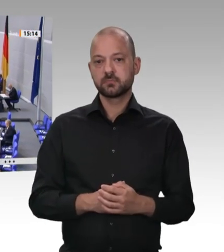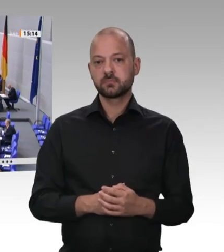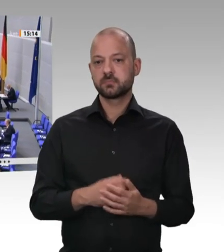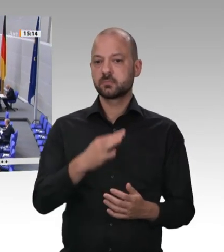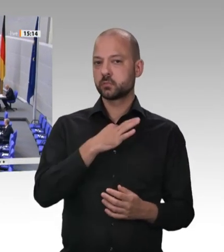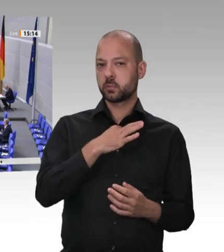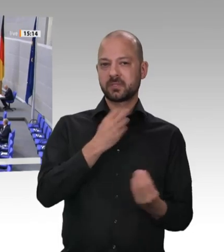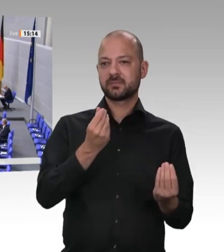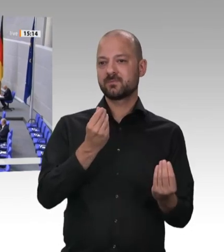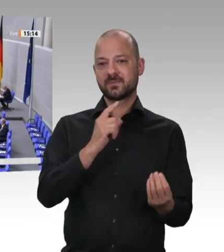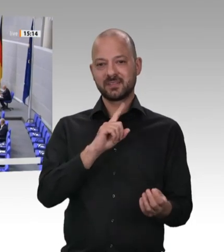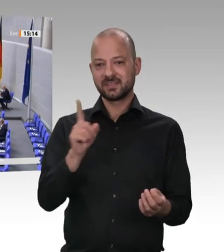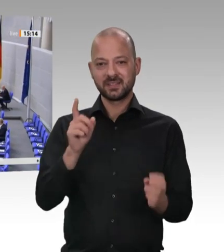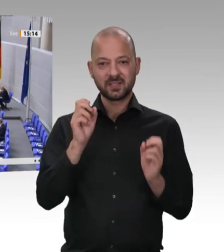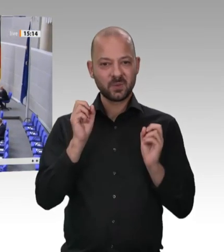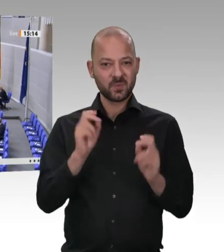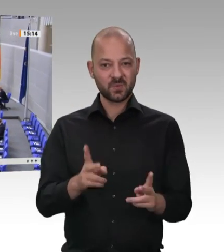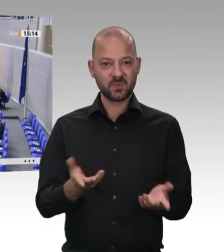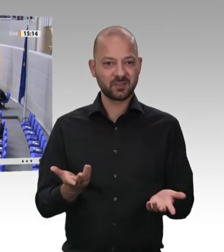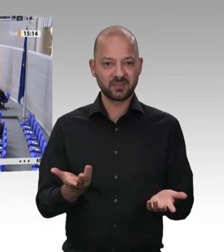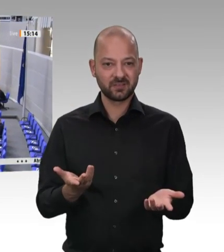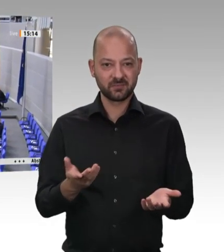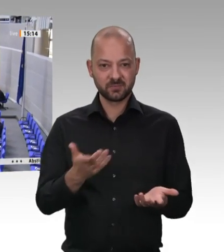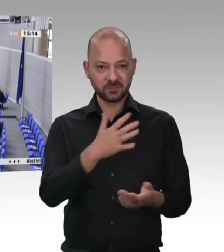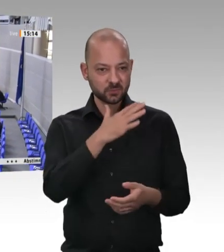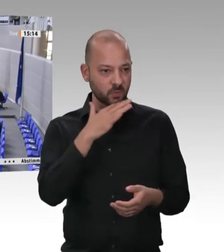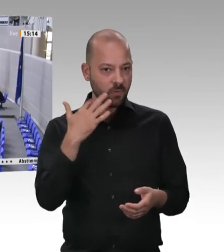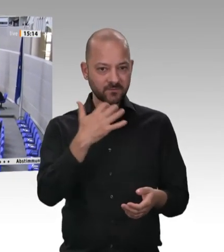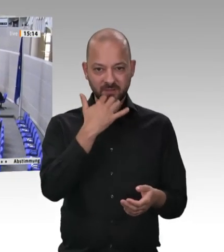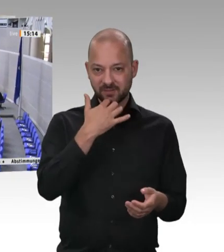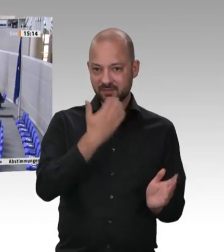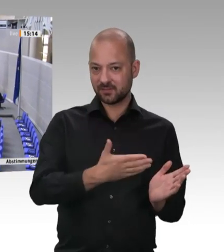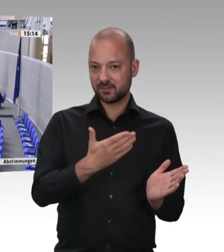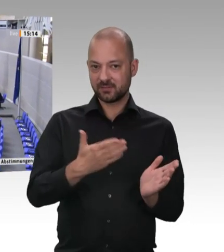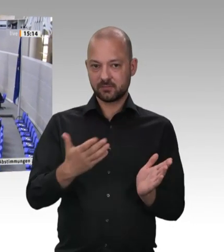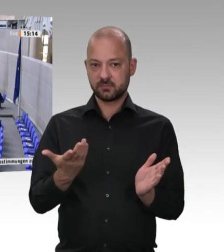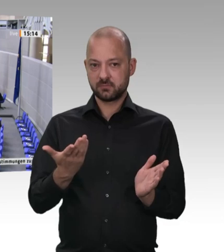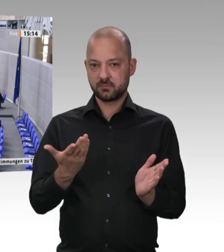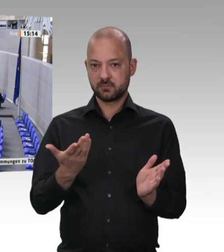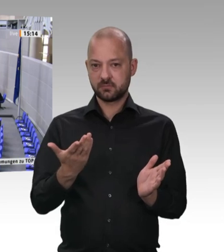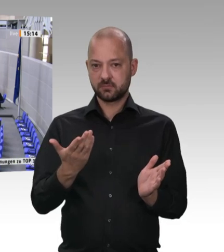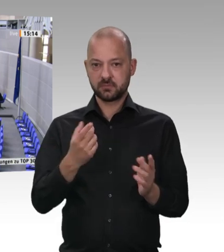der Arbeitsgruppe „Arbeit und Soziales“ der CDU/CSU-Fraktion, 2017 das GSA Fleisch verabschieden konnten, und zwar gemeinsam in einer